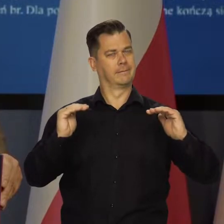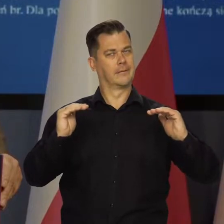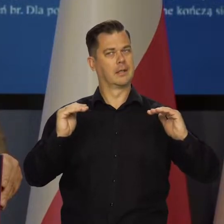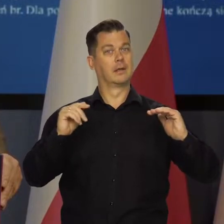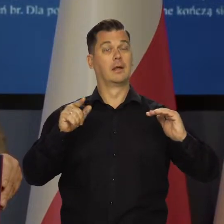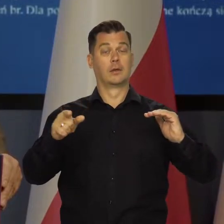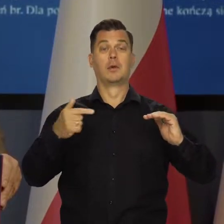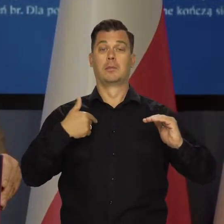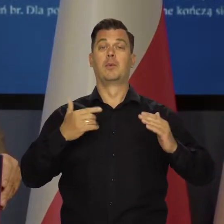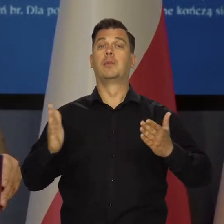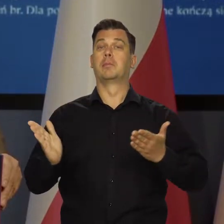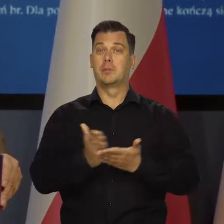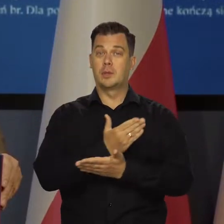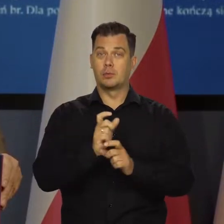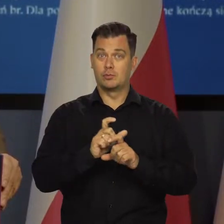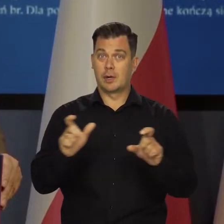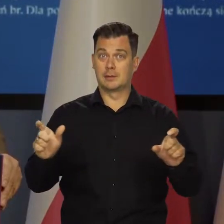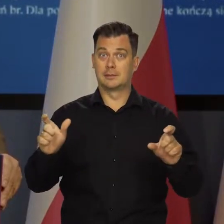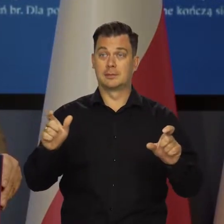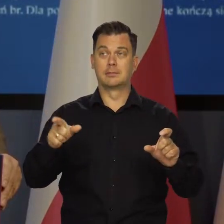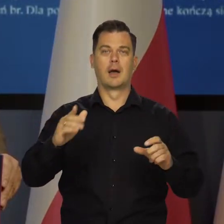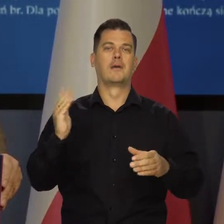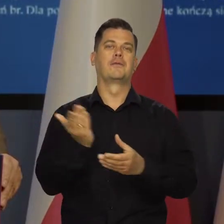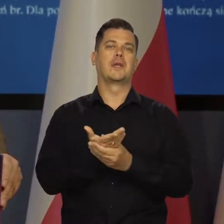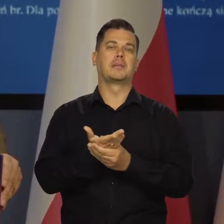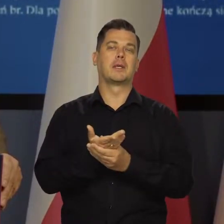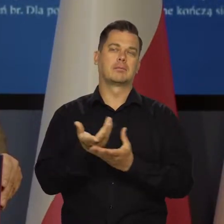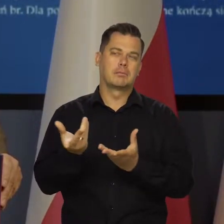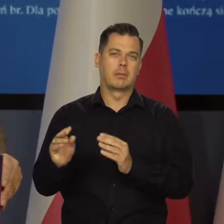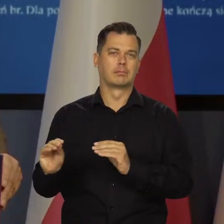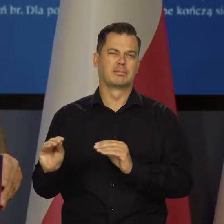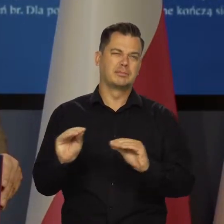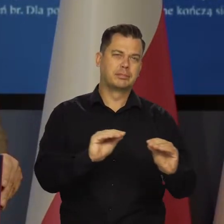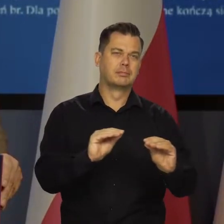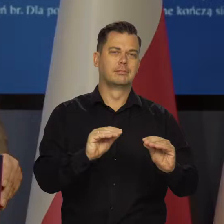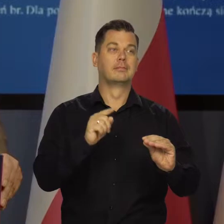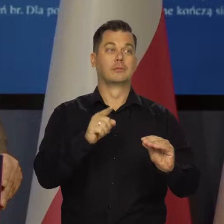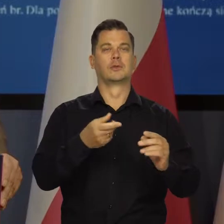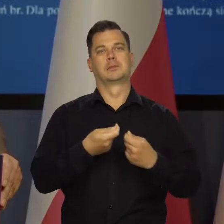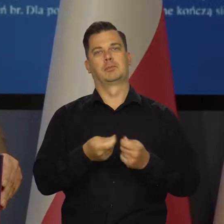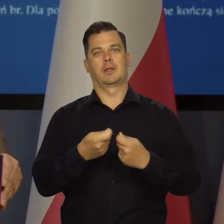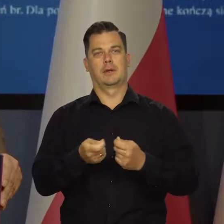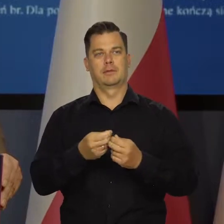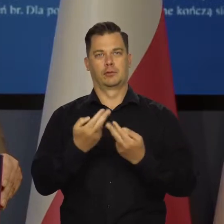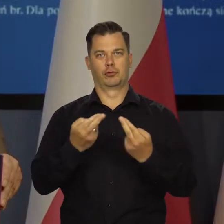ponieważ już minęło odpowiednio dużo czasu i firmy przenoszą te swoje wyższe koszty na sprzedawane produkty.